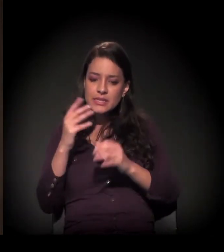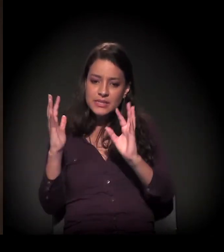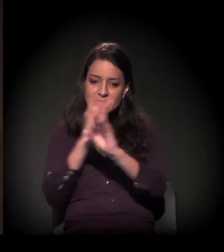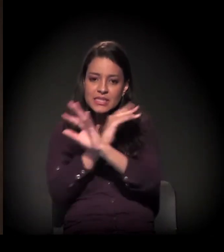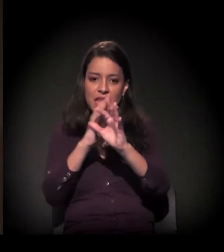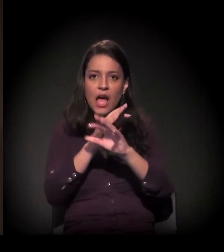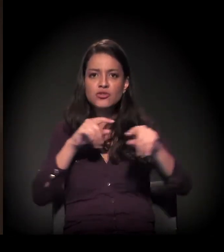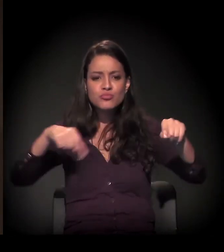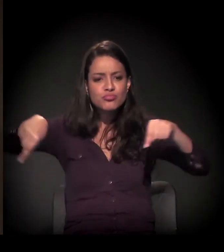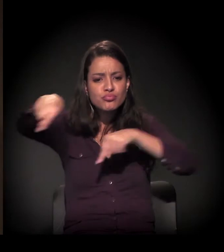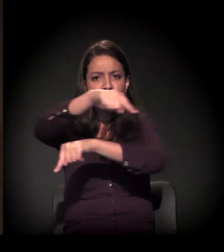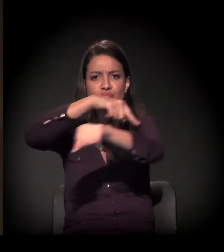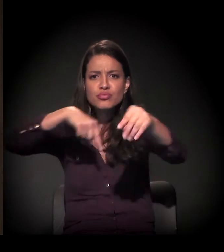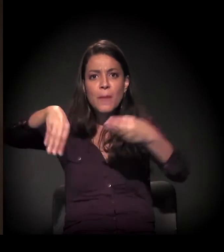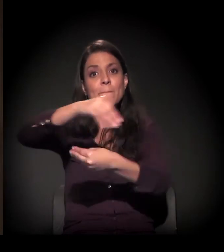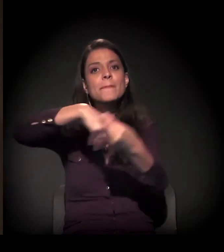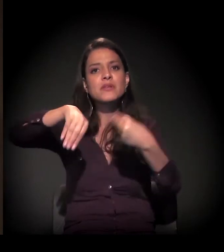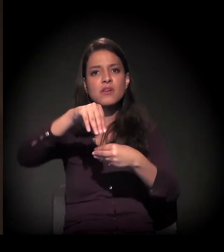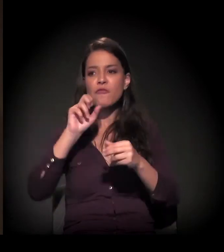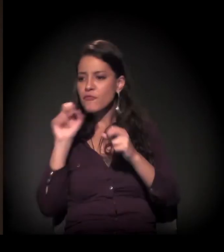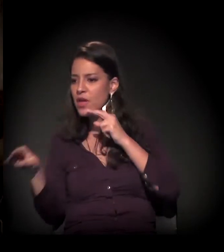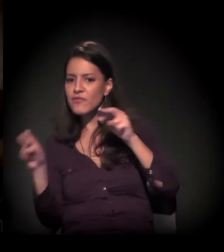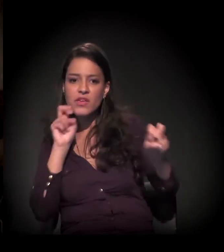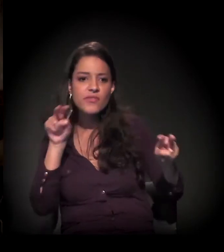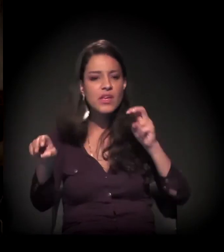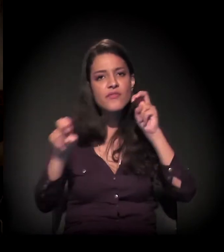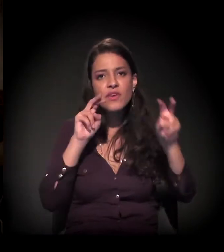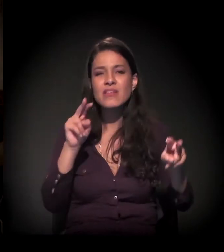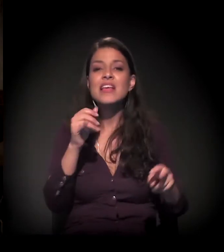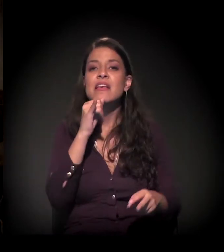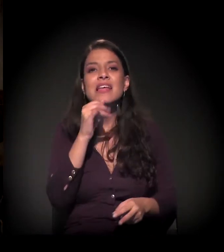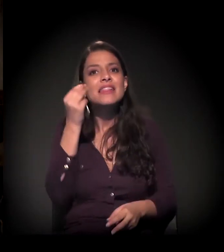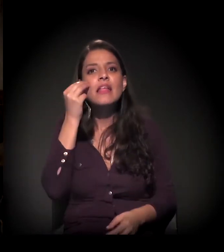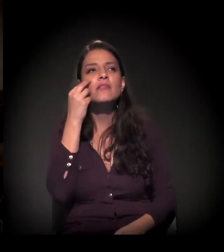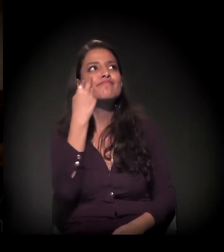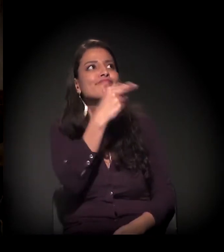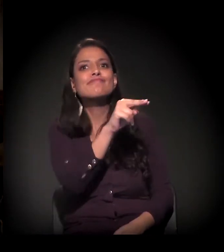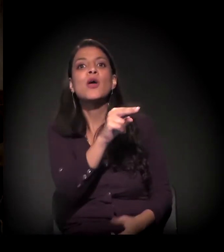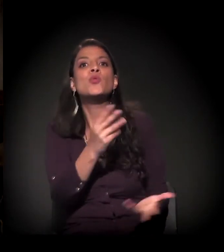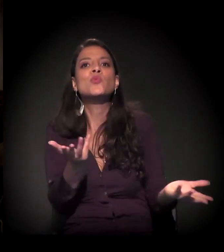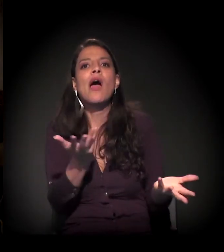É visível no Rio, não é? Você não tem como não enxergar o contraste.